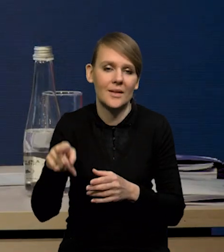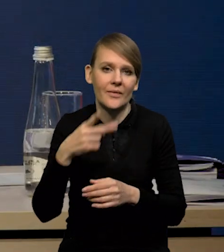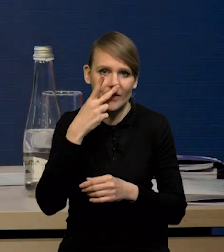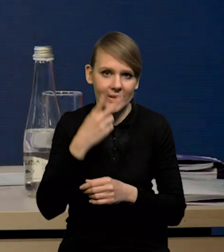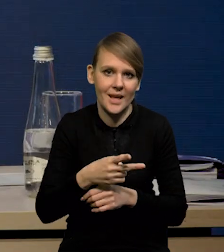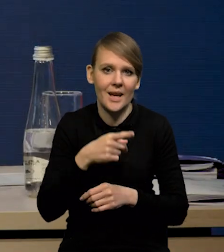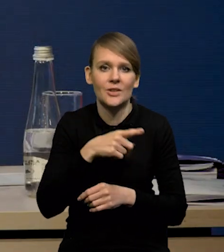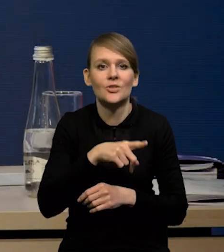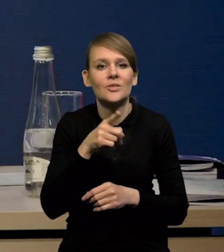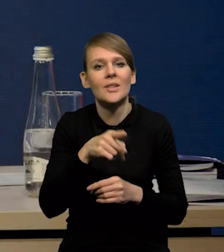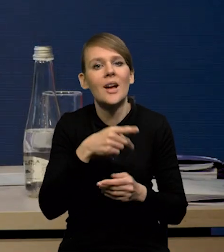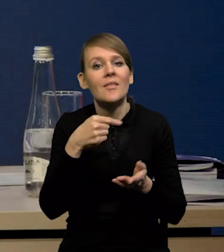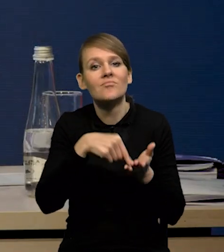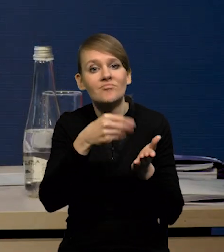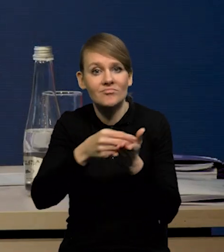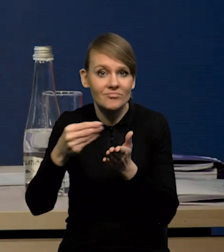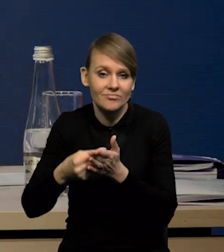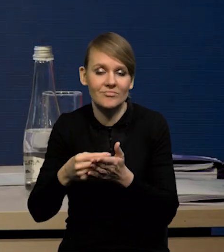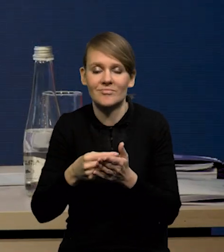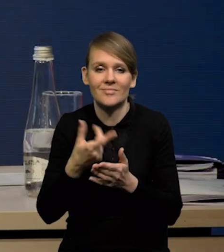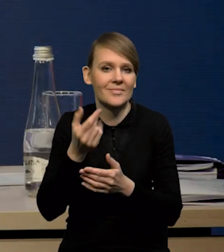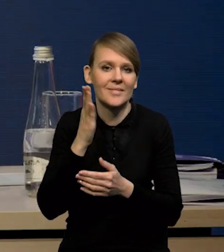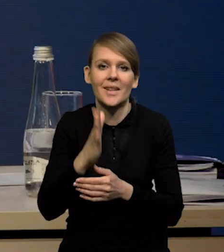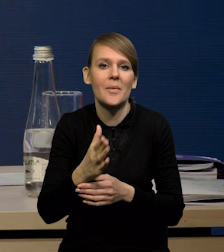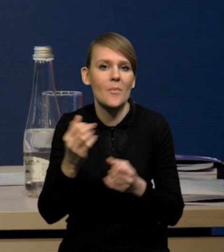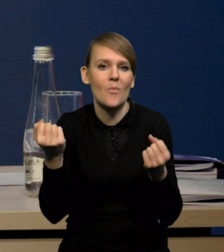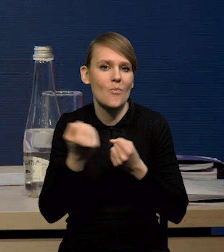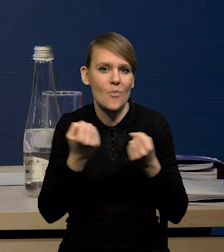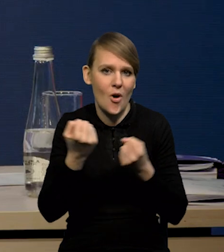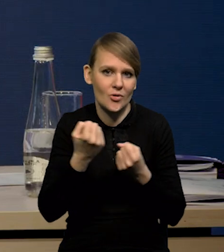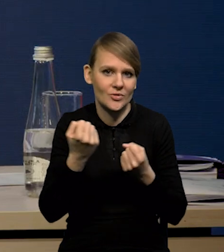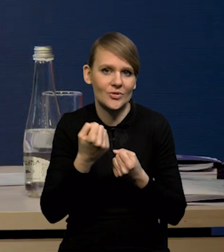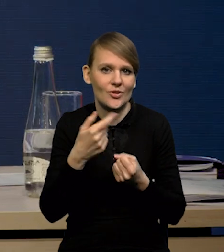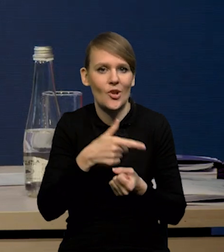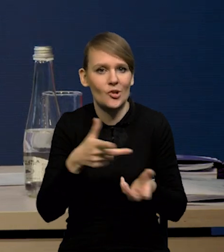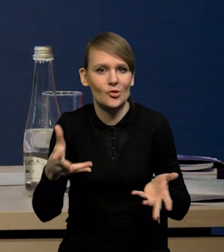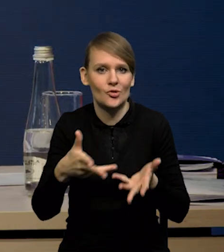że tutaj konsumpcja nie będzie odgrywała takiej roli jak w Stanach Zjednoczonych, nie będzie tak silnie wzrostu podtrzymywała.